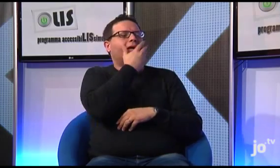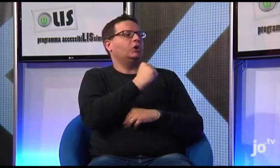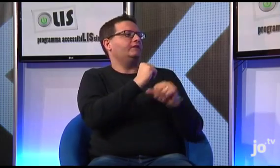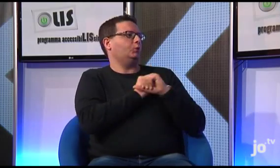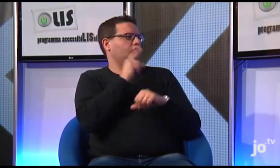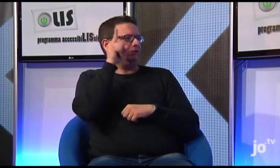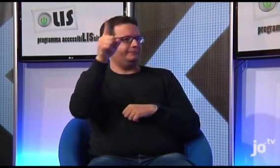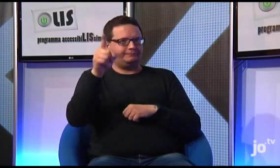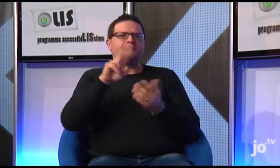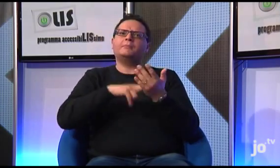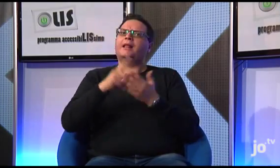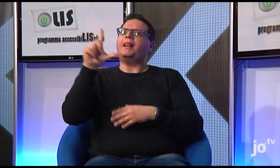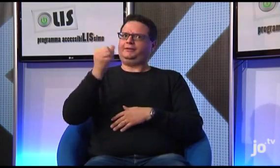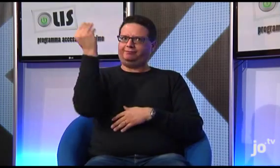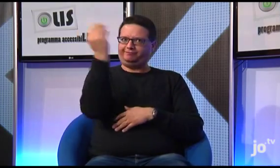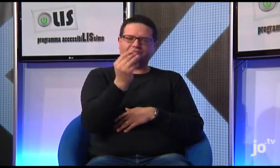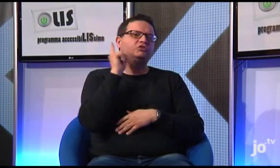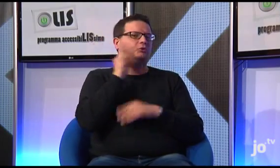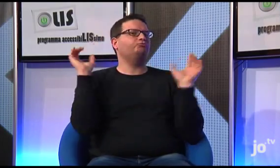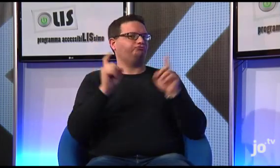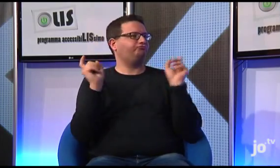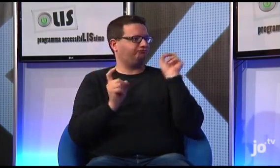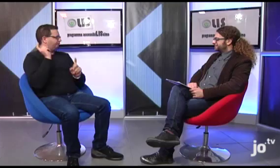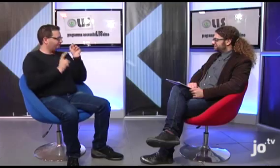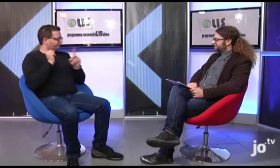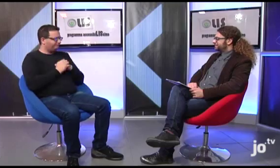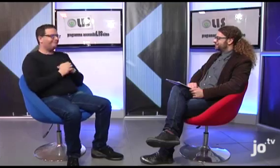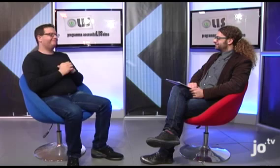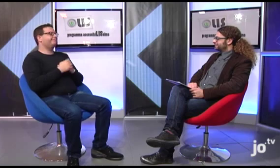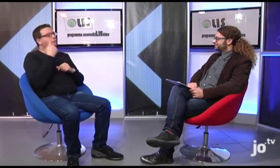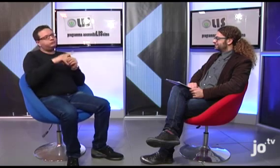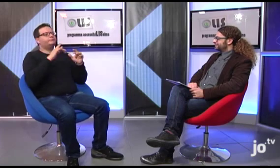durante la quale viene offerto ai sordi che partecipano un servizio di interpretariato LIS.